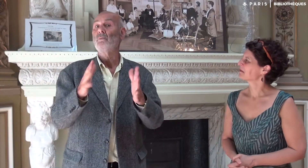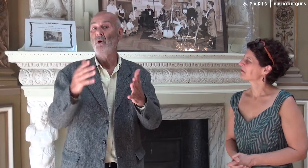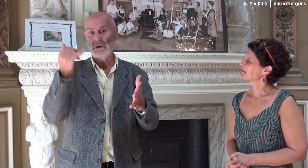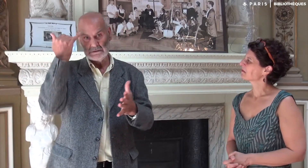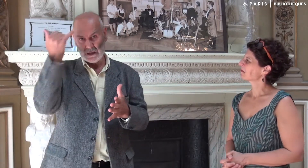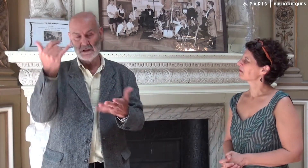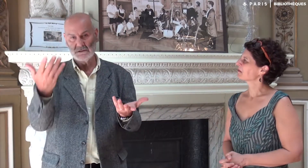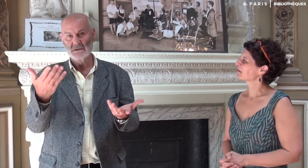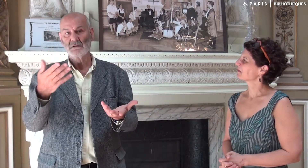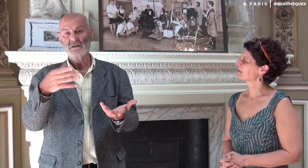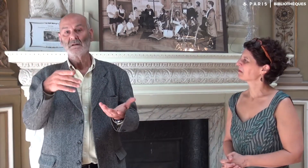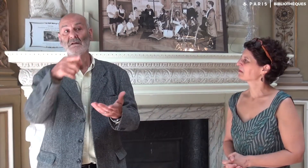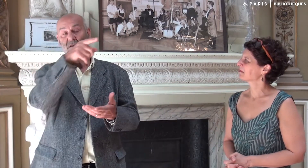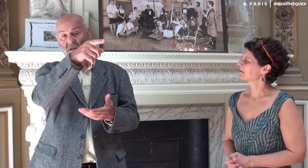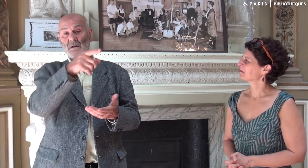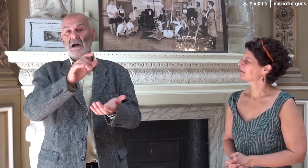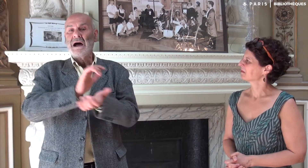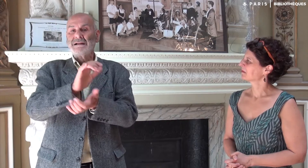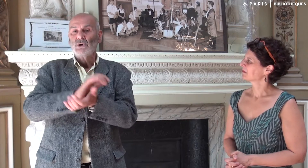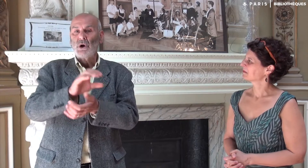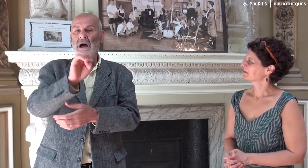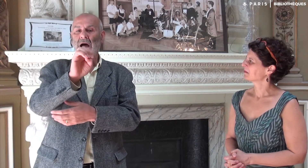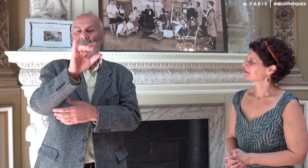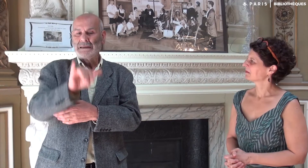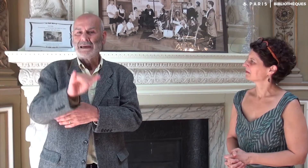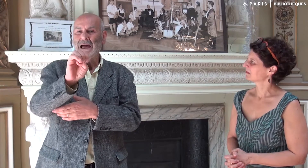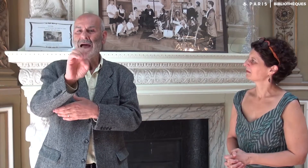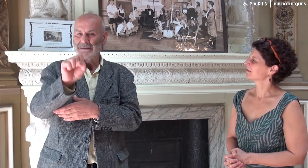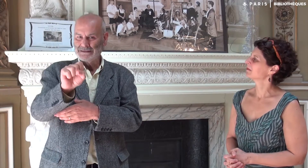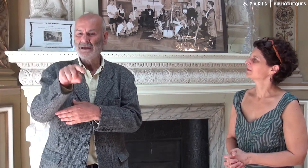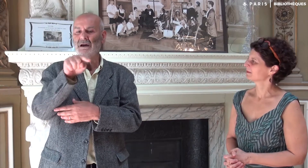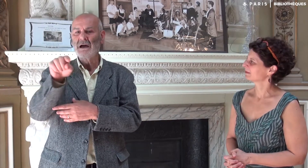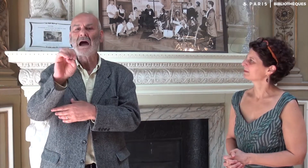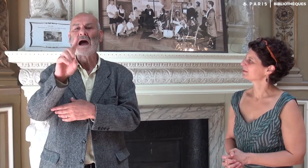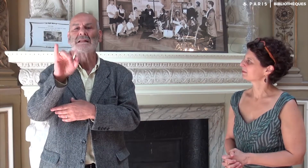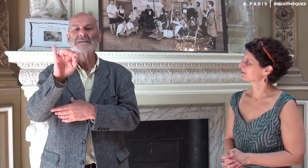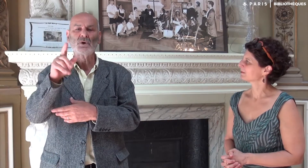L’idée est venue de l’éditeur EYES EDITIONS